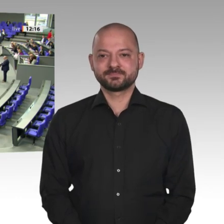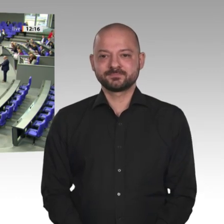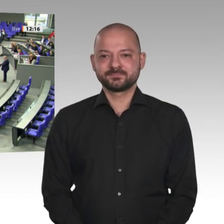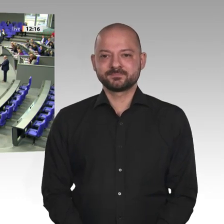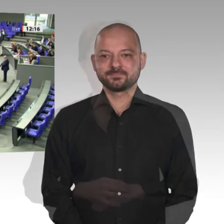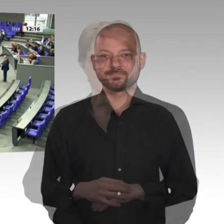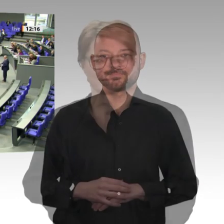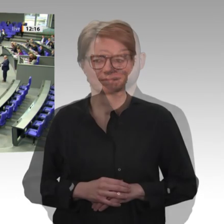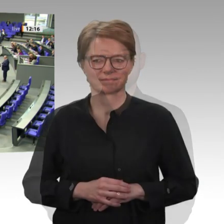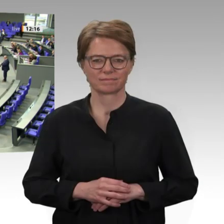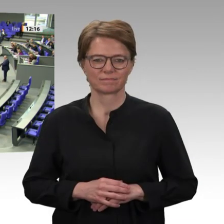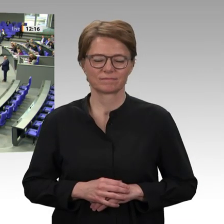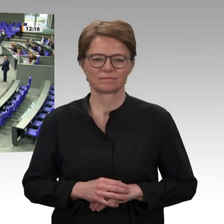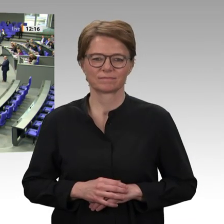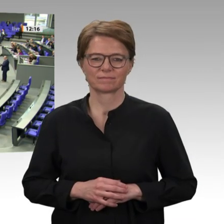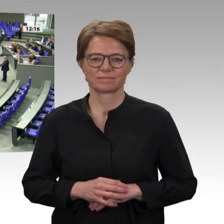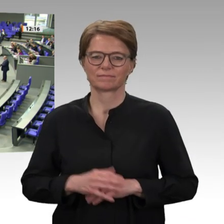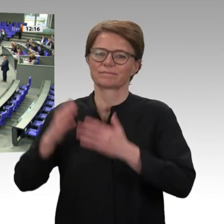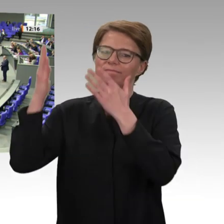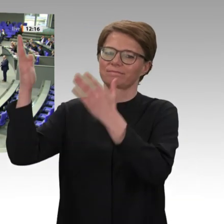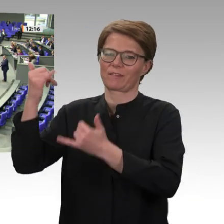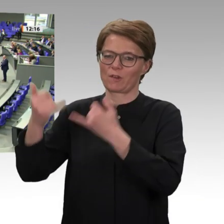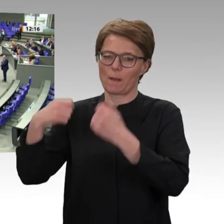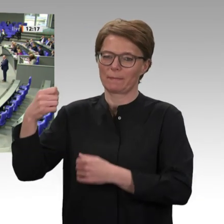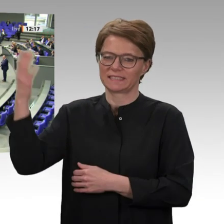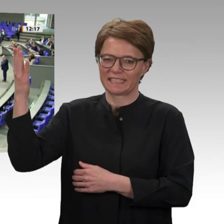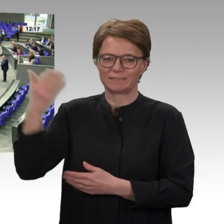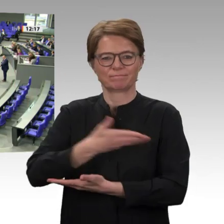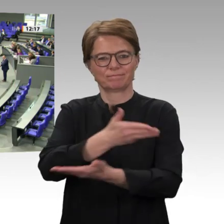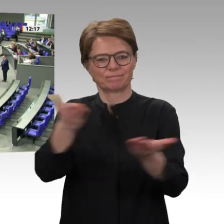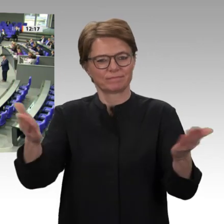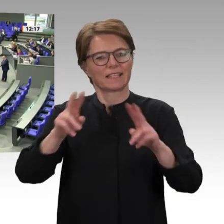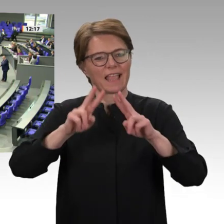Der Sudan ist im Umbruch. 36 Jahre nach dem Ausbruch des Bürgerkriegs im